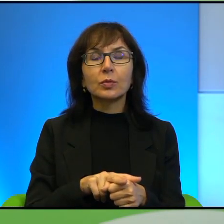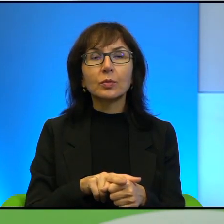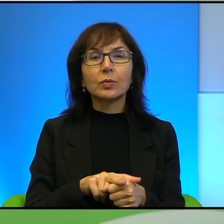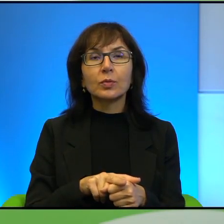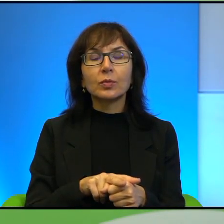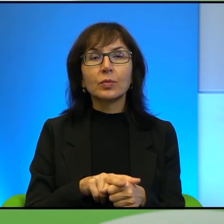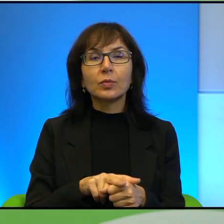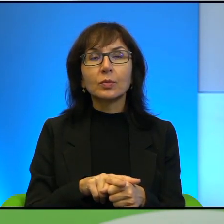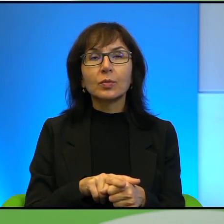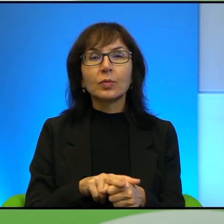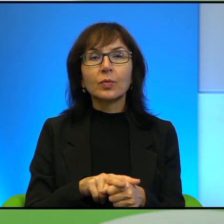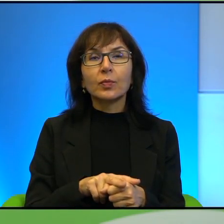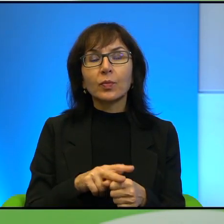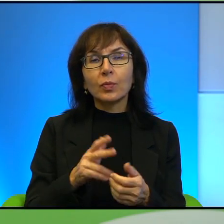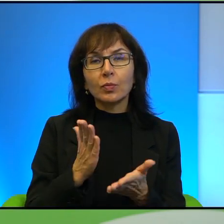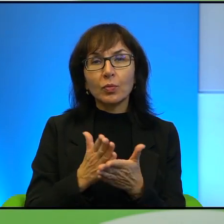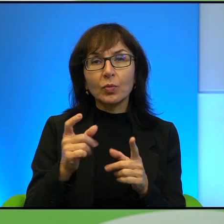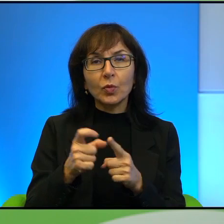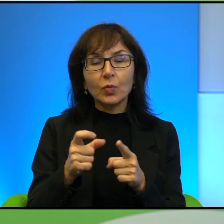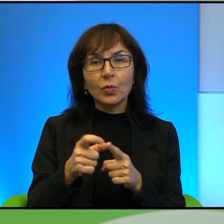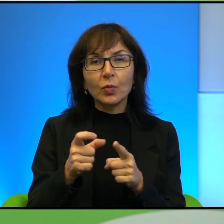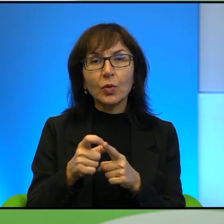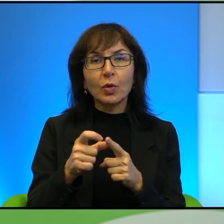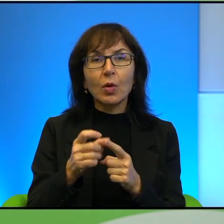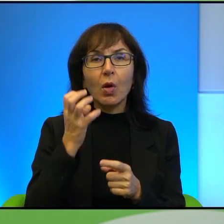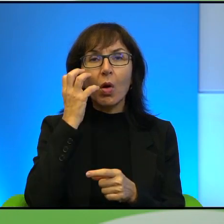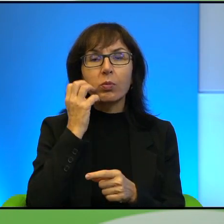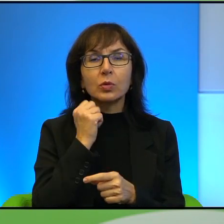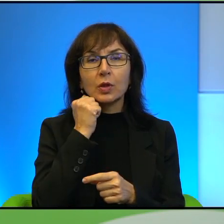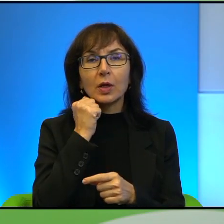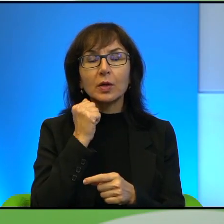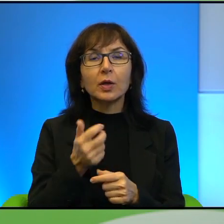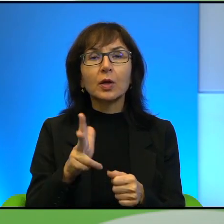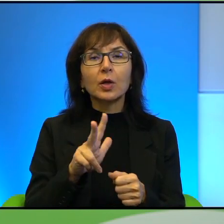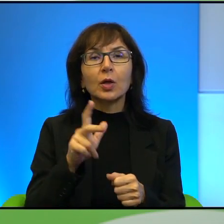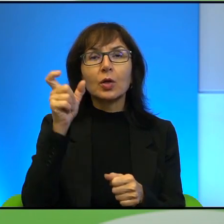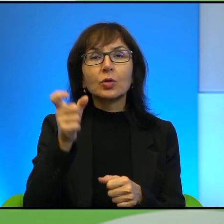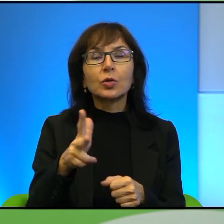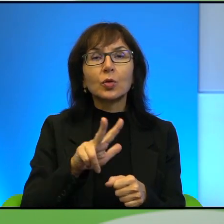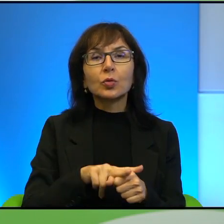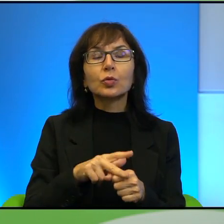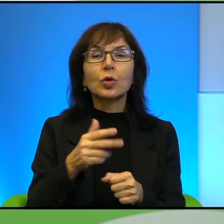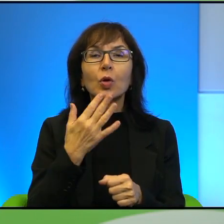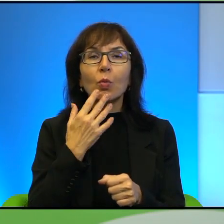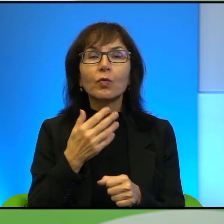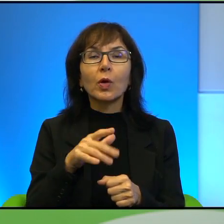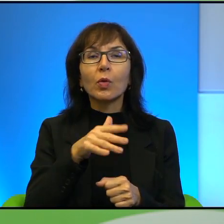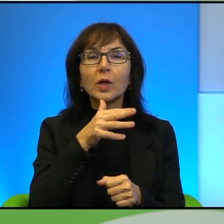użyję tego terminu, chociaż on już jest troszkę pasę, oburzeni, to znaczy ci, którzy uważają, że Izrael jest i emigrują na przykład,